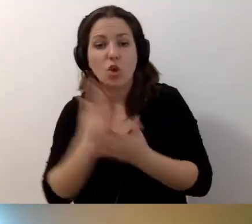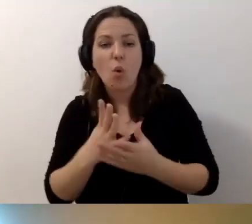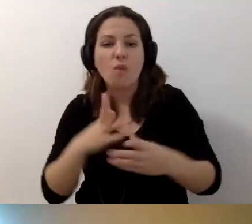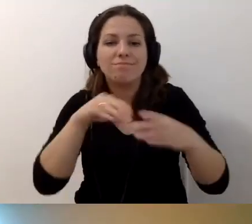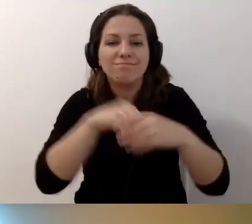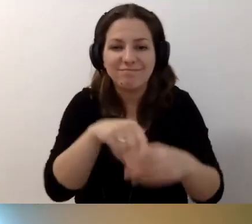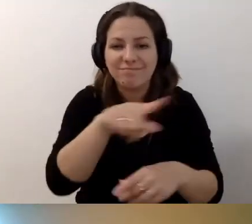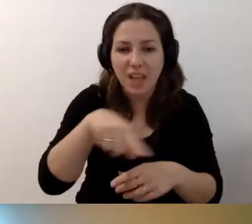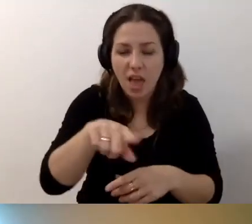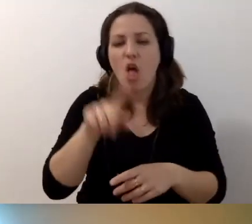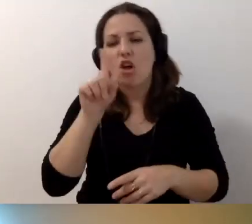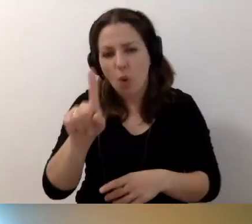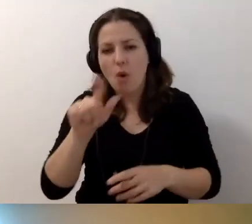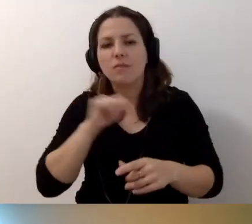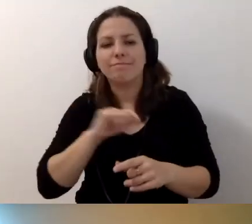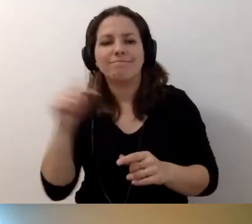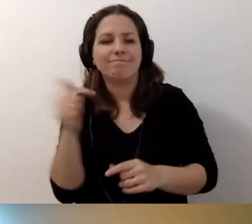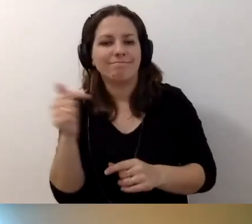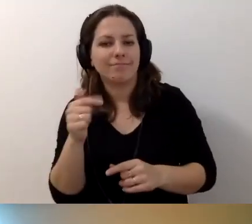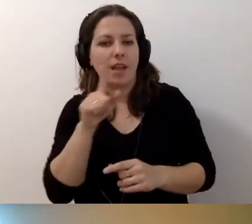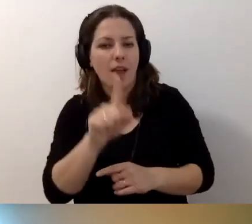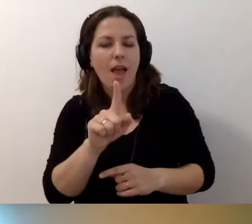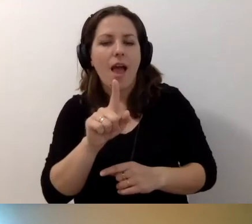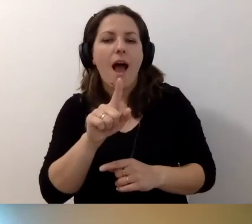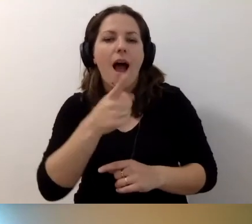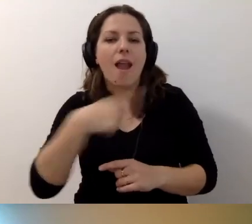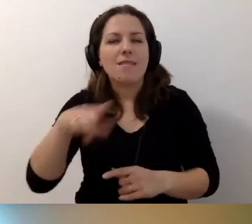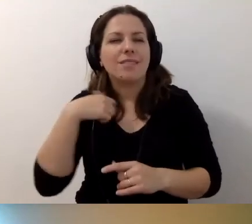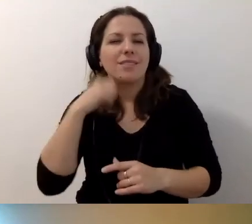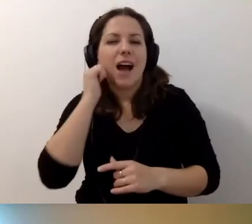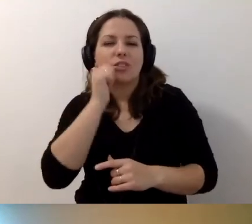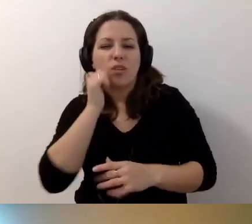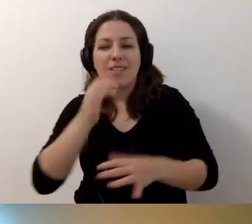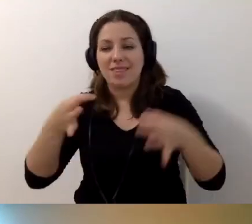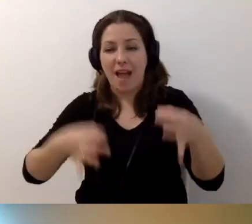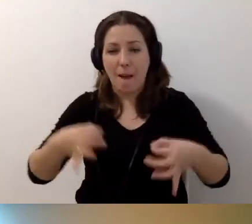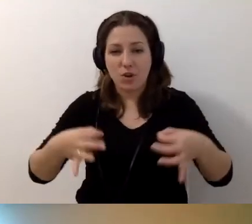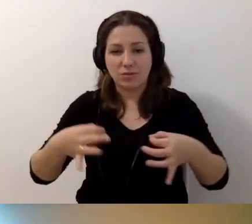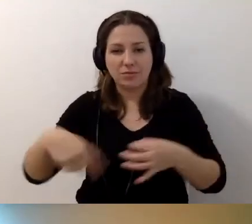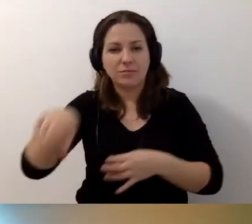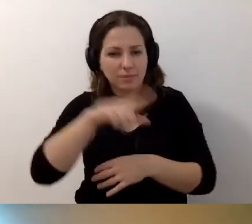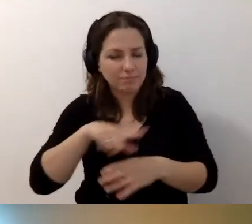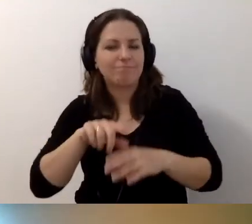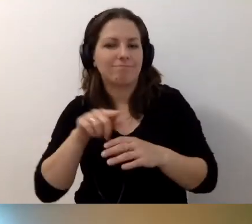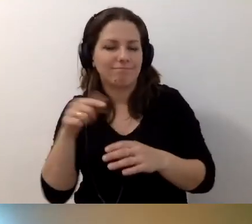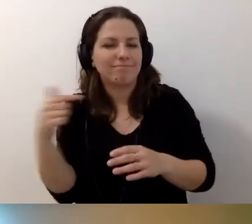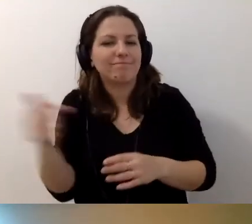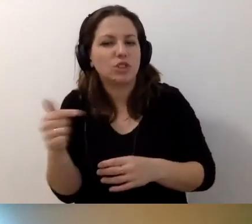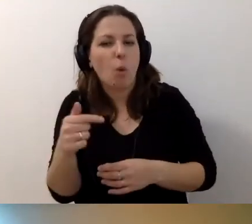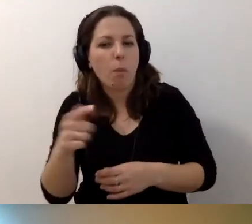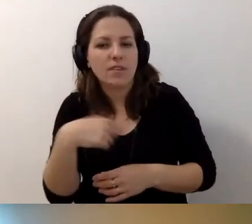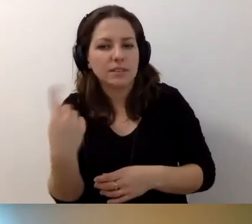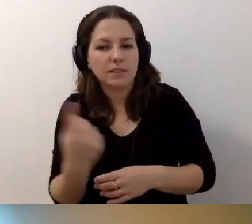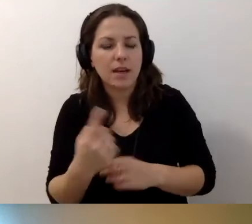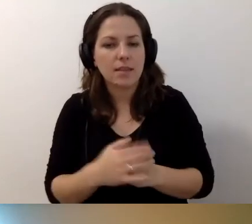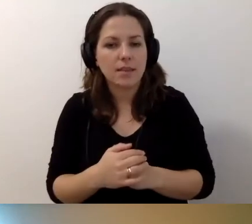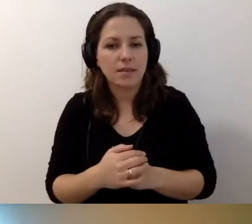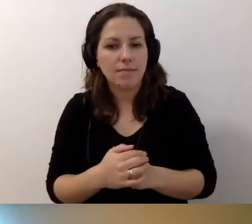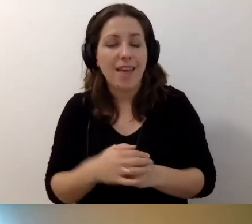jesteśmy na bieżąco zobligowani do tego, żeby opisać ten budynek.